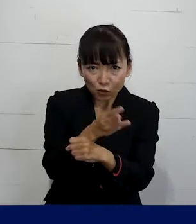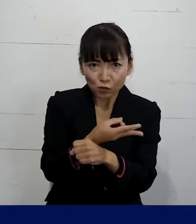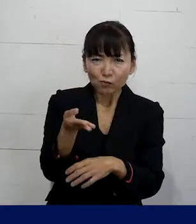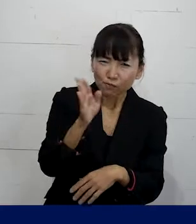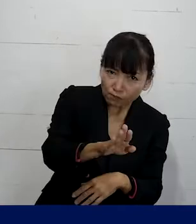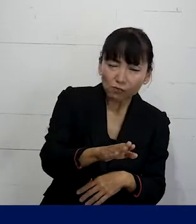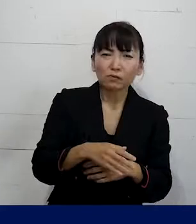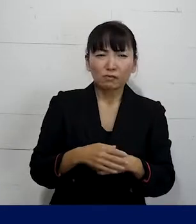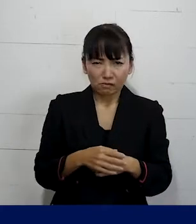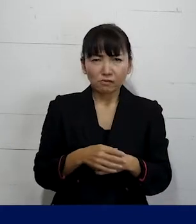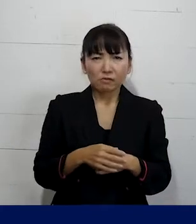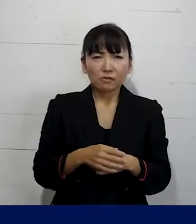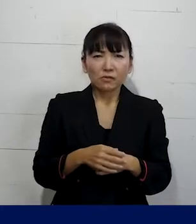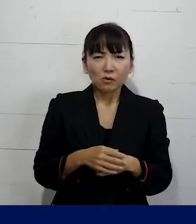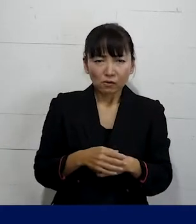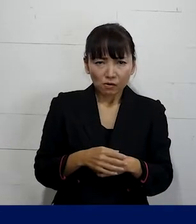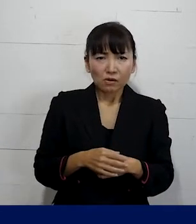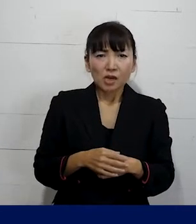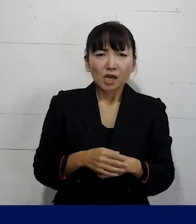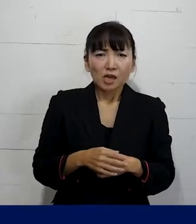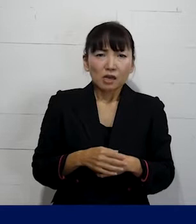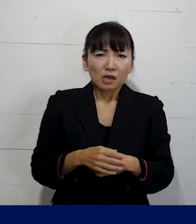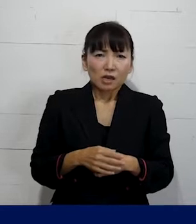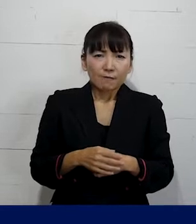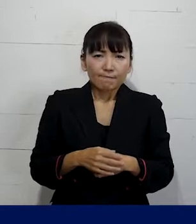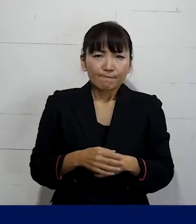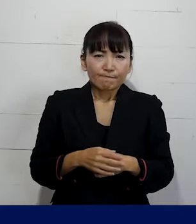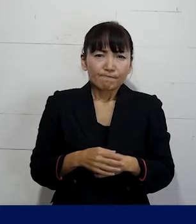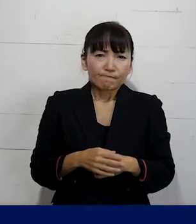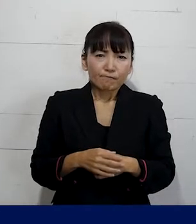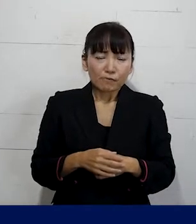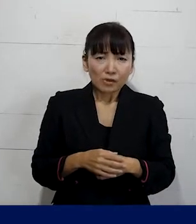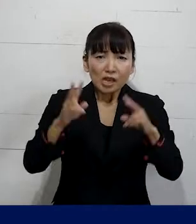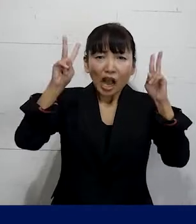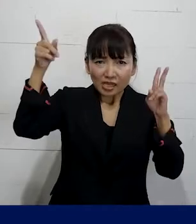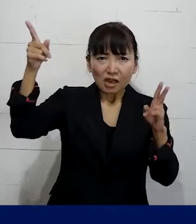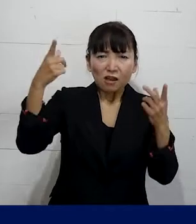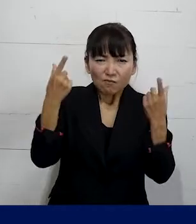ということがしっかり行われていれば